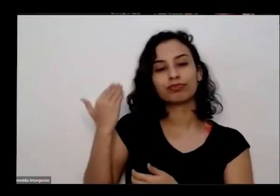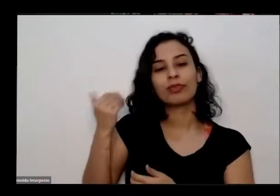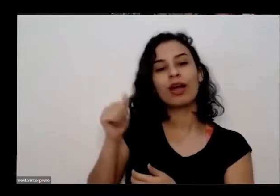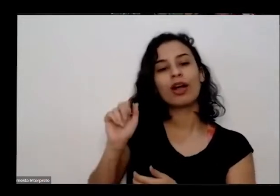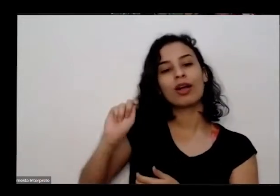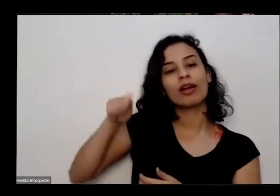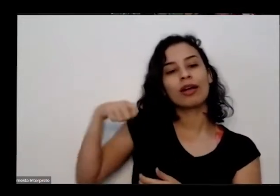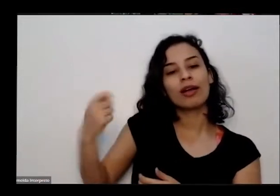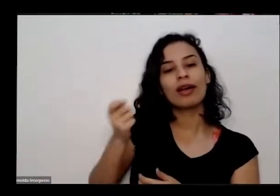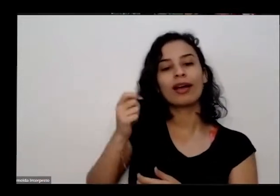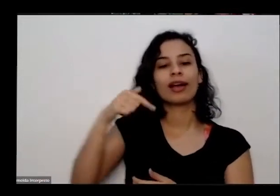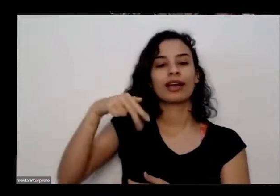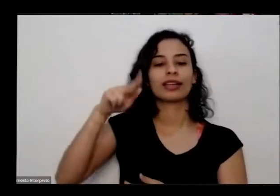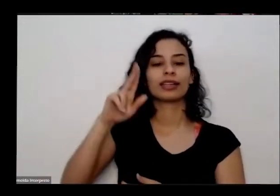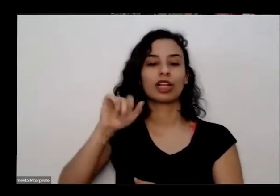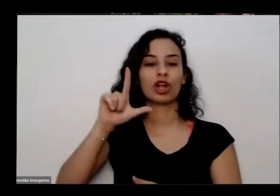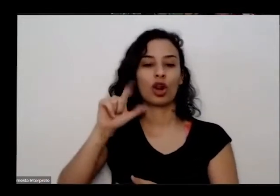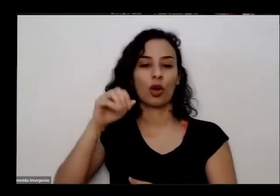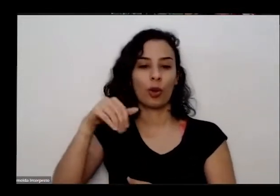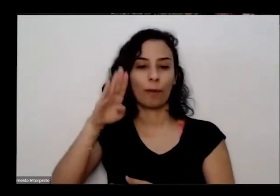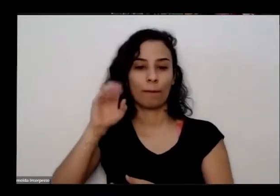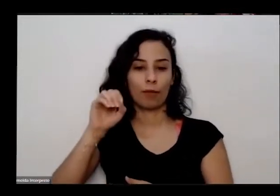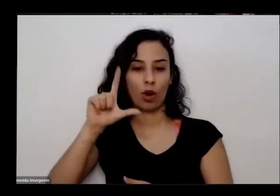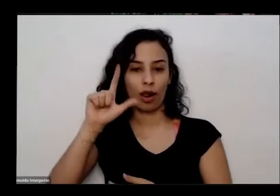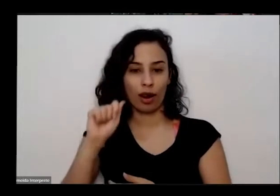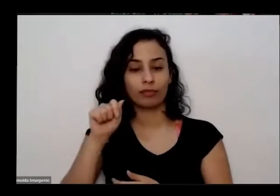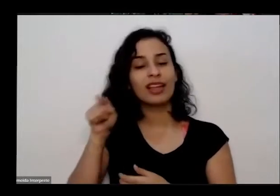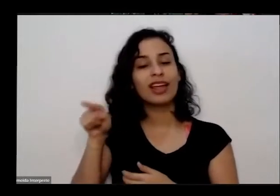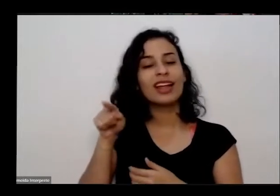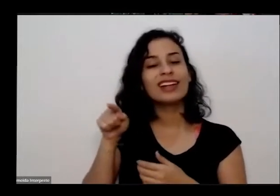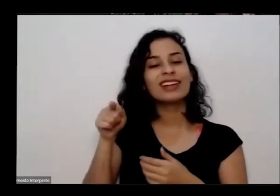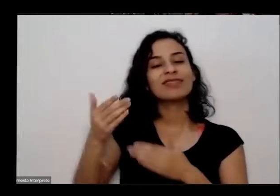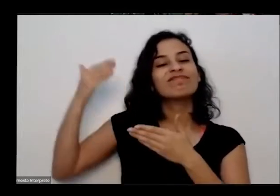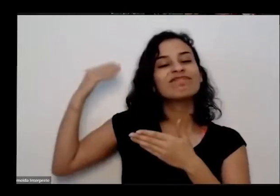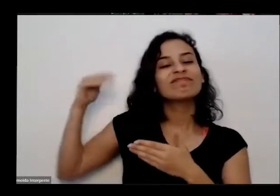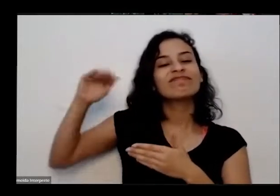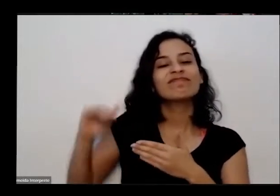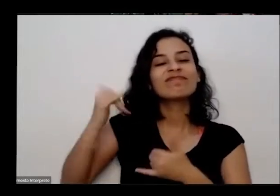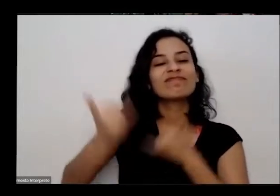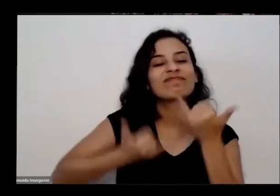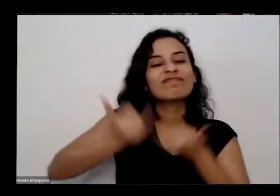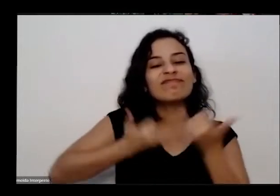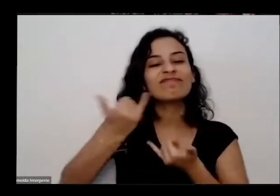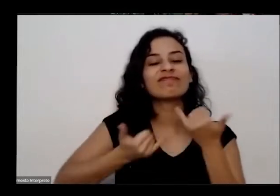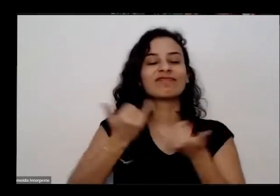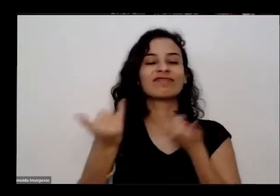quilombola foi lá que Juarez brincou muito Tomou muito banho de Ribeirões e começou seus saberes